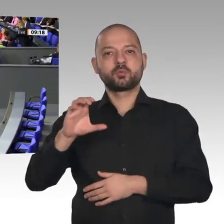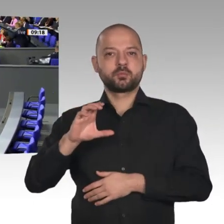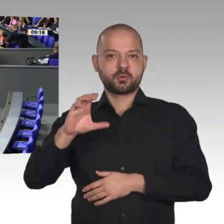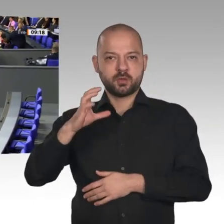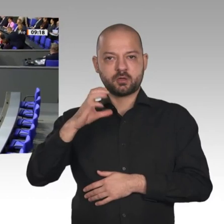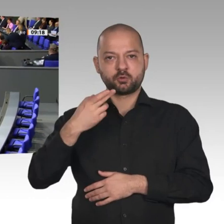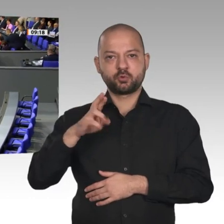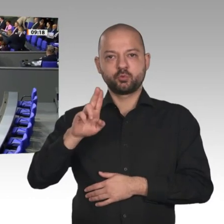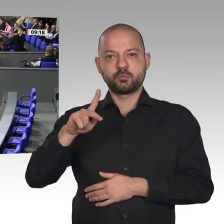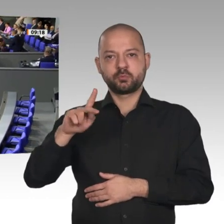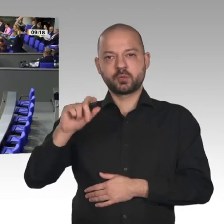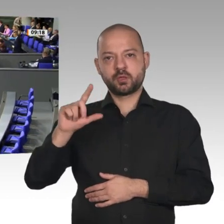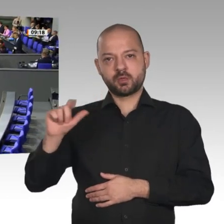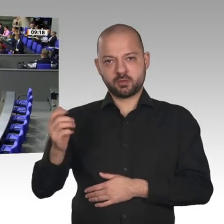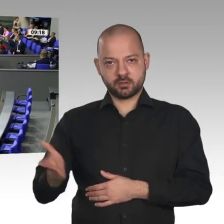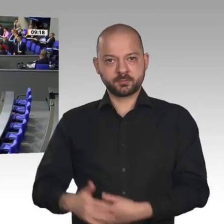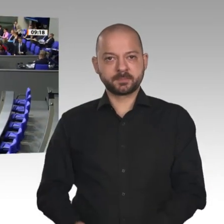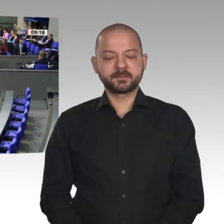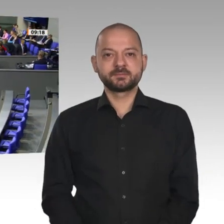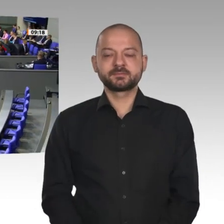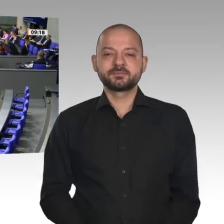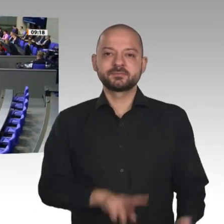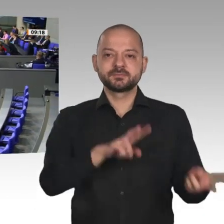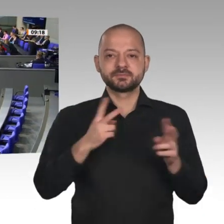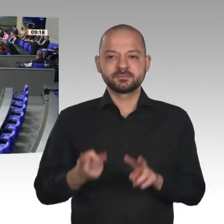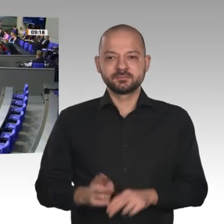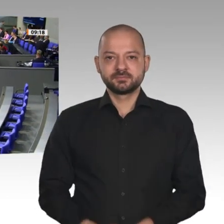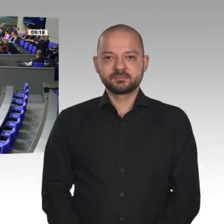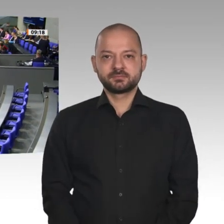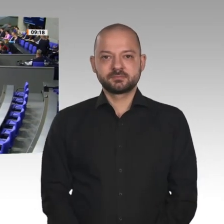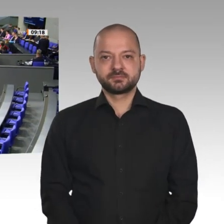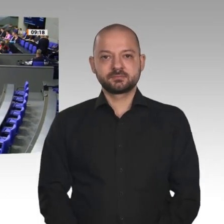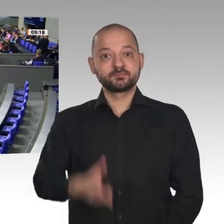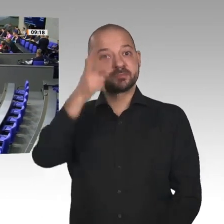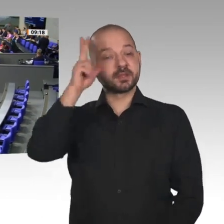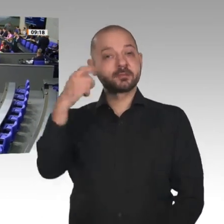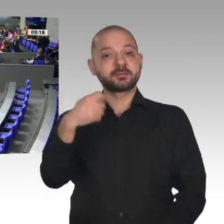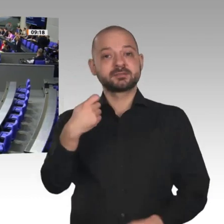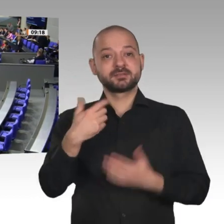Sehr geehrter Herr Präsident! Verehrte Kolleginnen und Kollegen! Liebe Landsleute! „Den Strukturwandel meistern“: